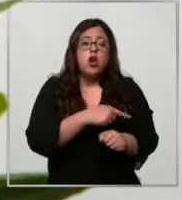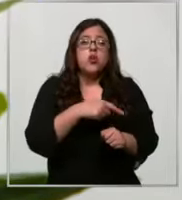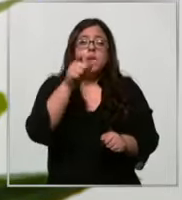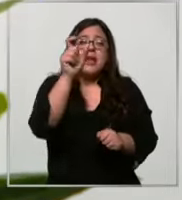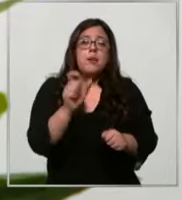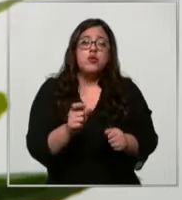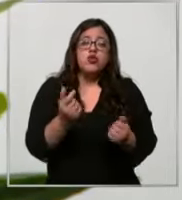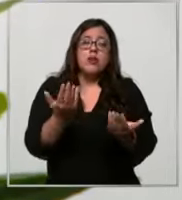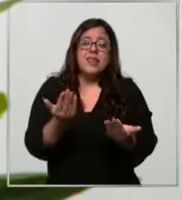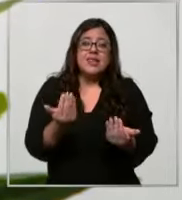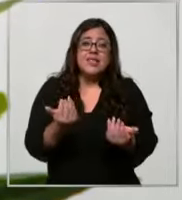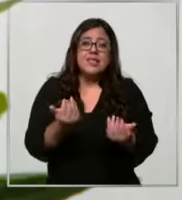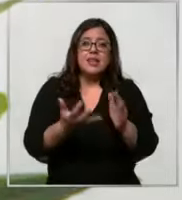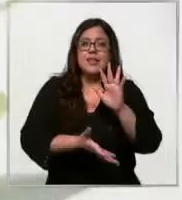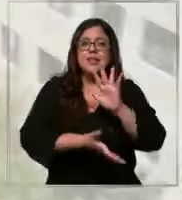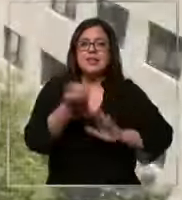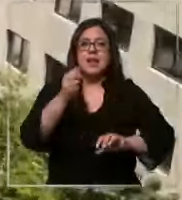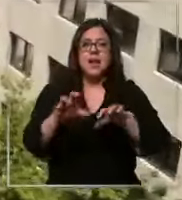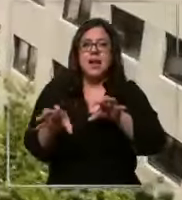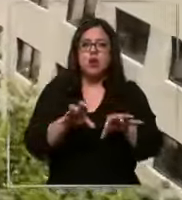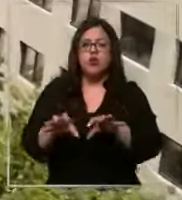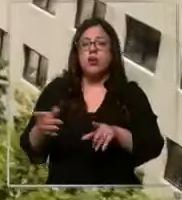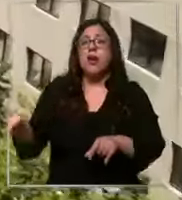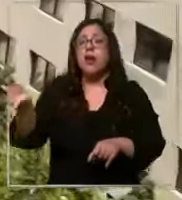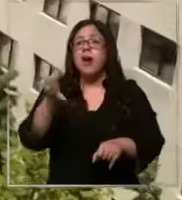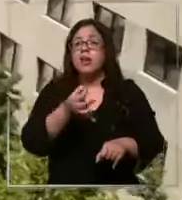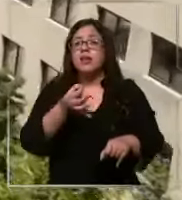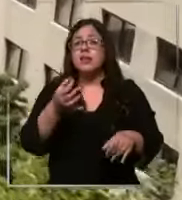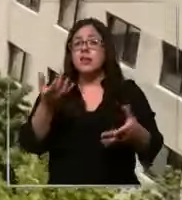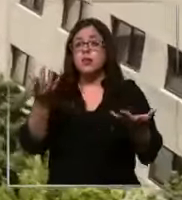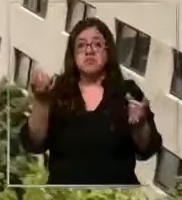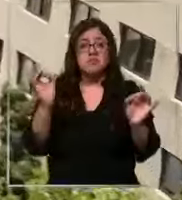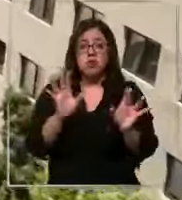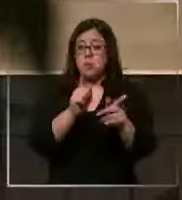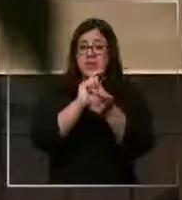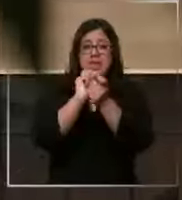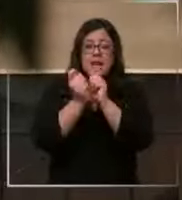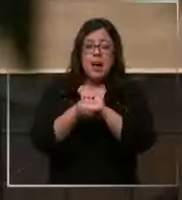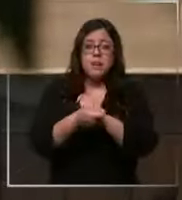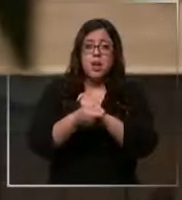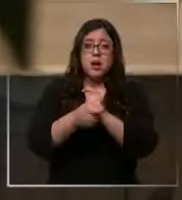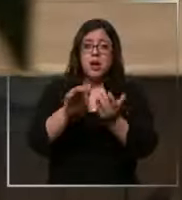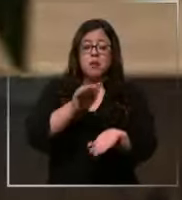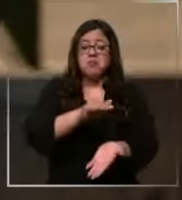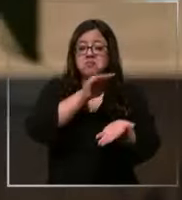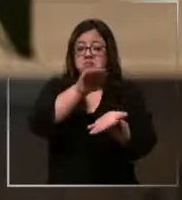y retira el suministro dicen que lo único que ha cambiado es la forma de entrega de los insumos